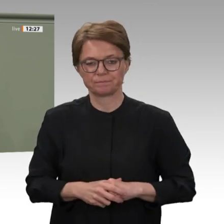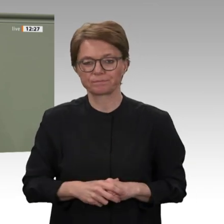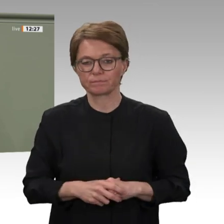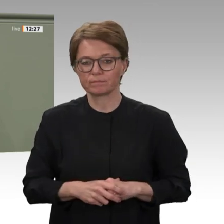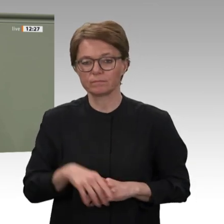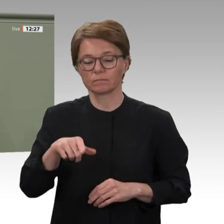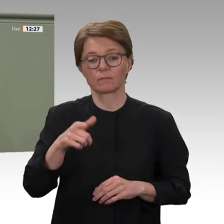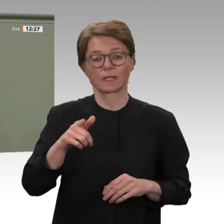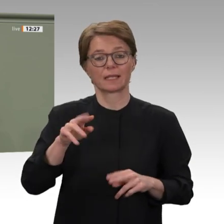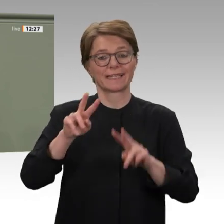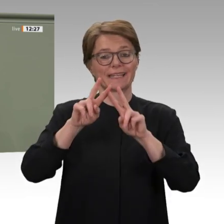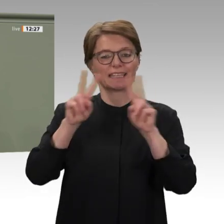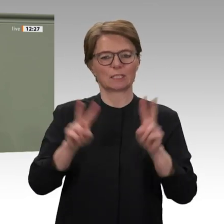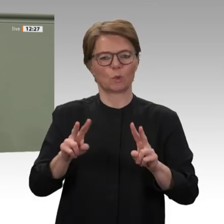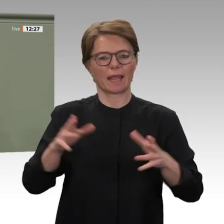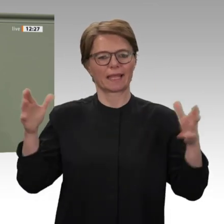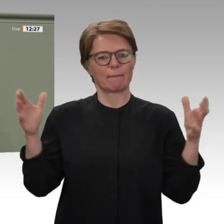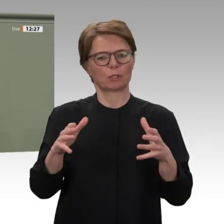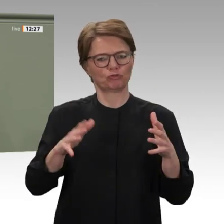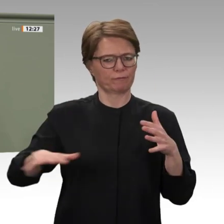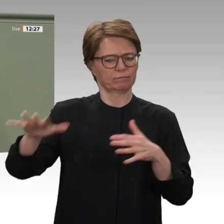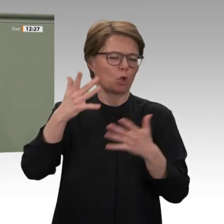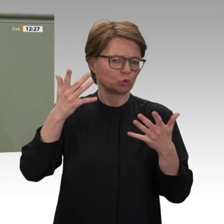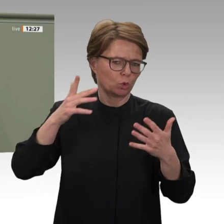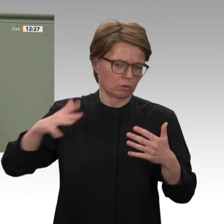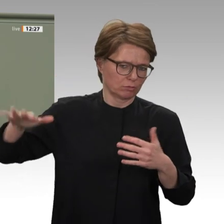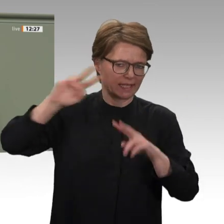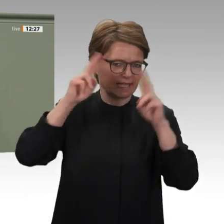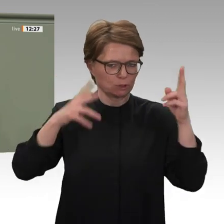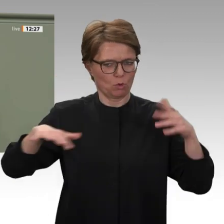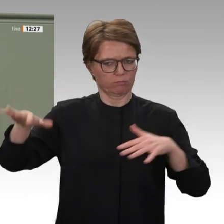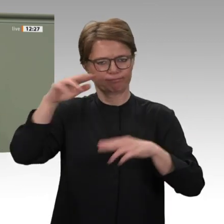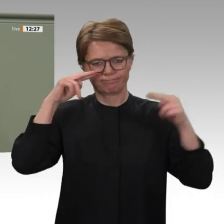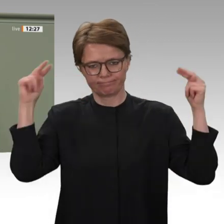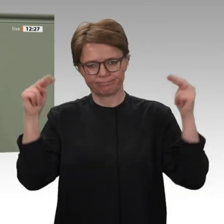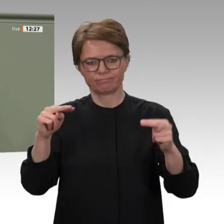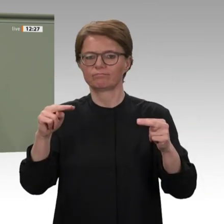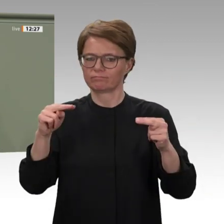und internationale Engagement. Deutschland steht auch weiterhin an der Seite des Sudan.